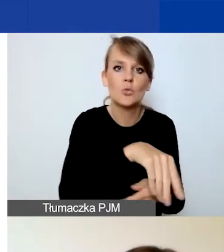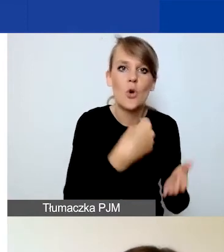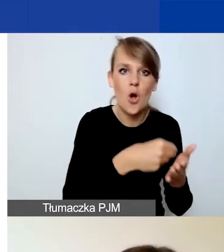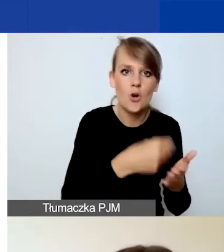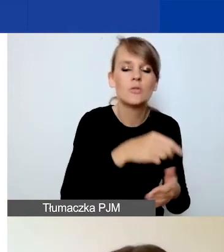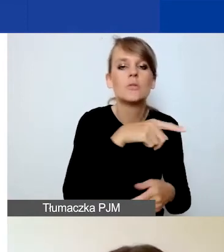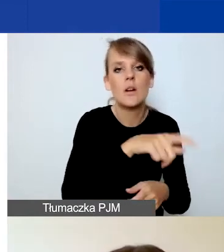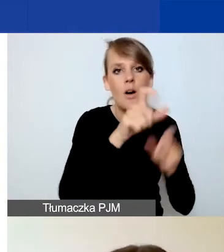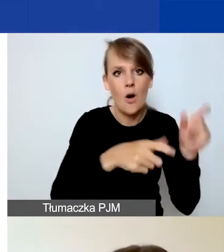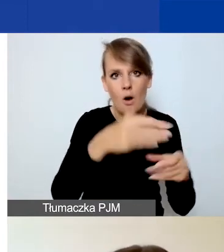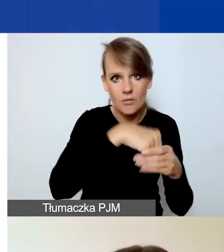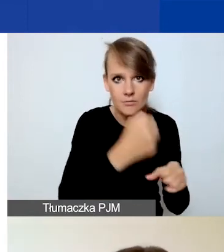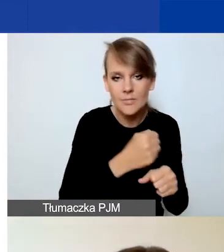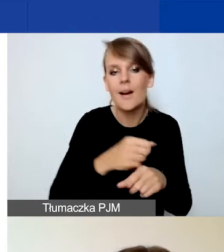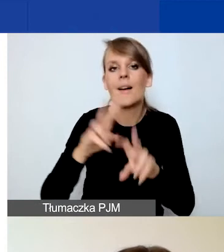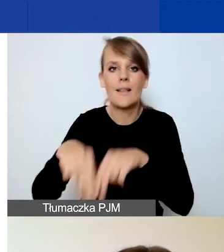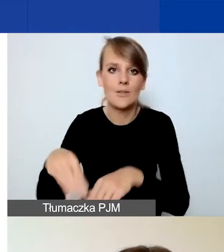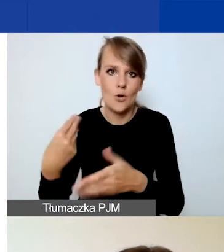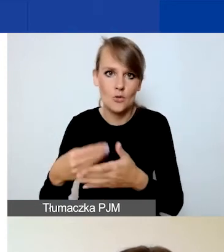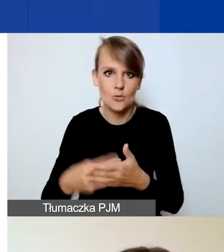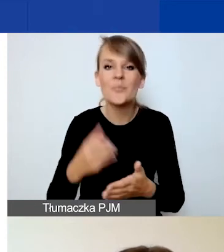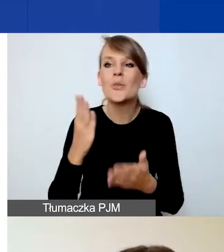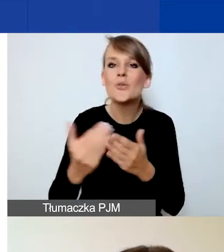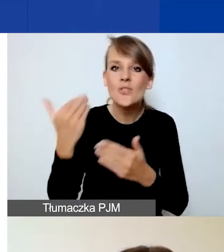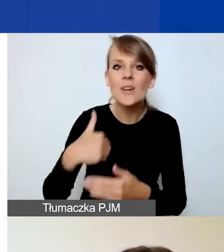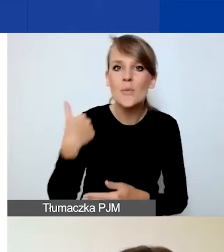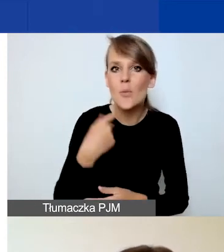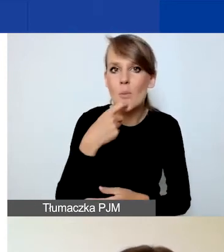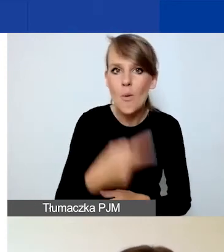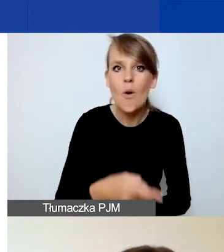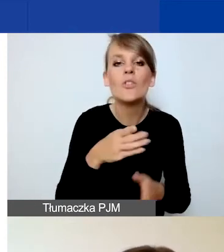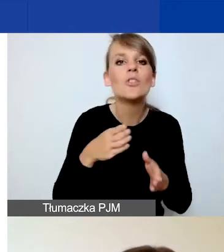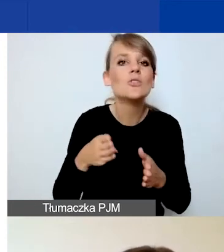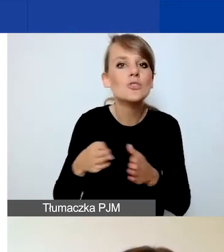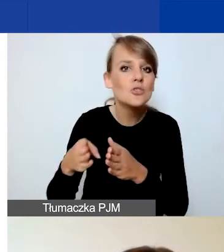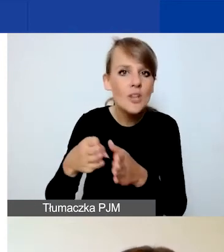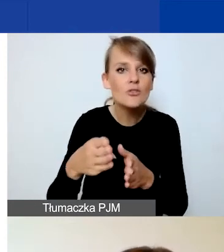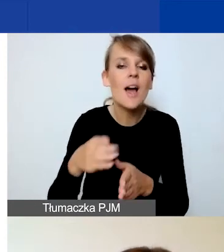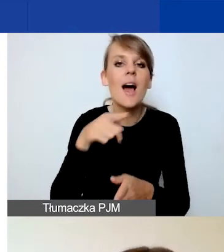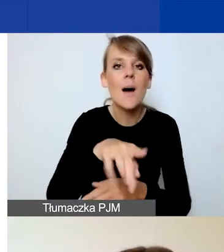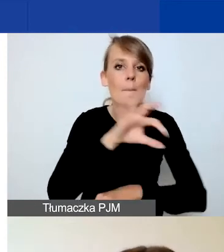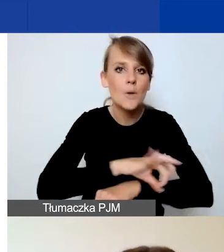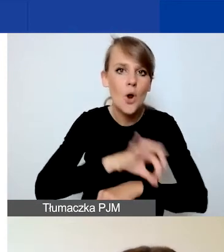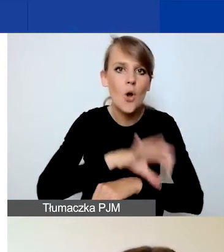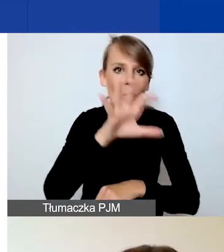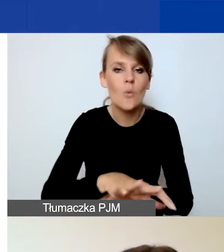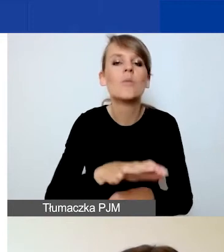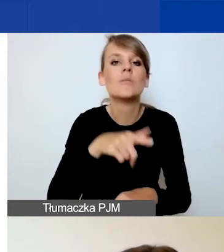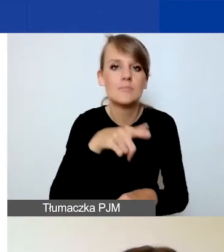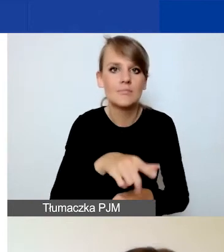Też koleżanki powiedziały o tym, że w ścieżce na projekty interwencyjne zrezygnowaliśmy z kryterium trwałości